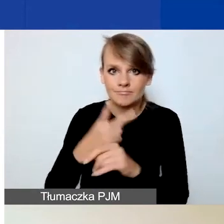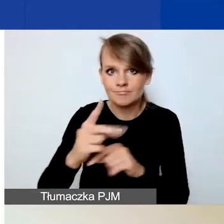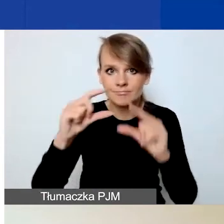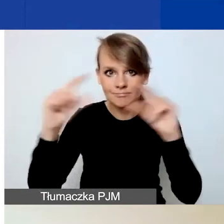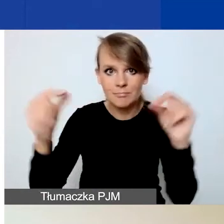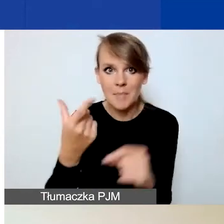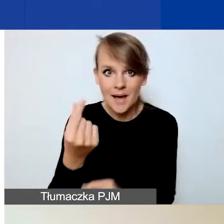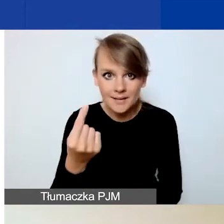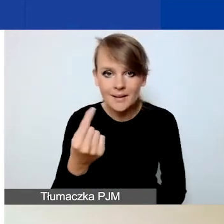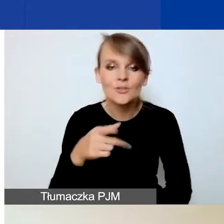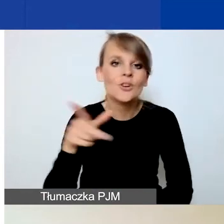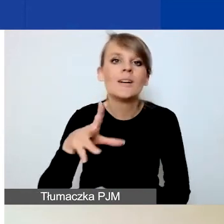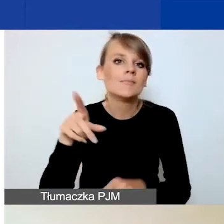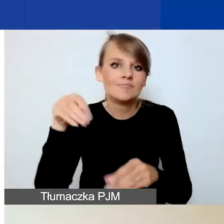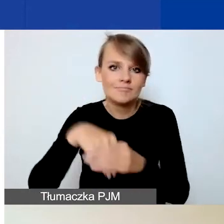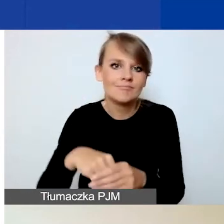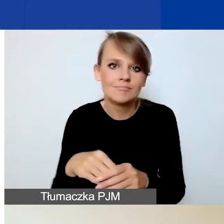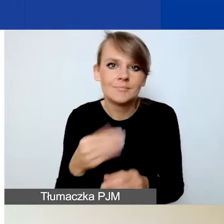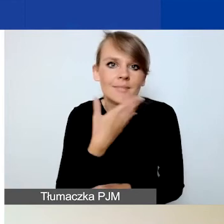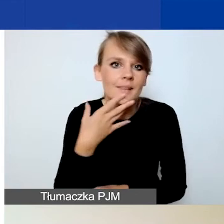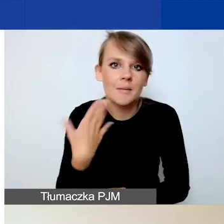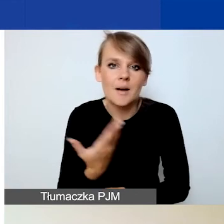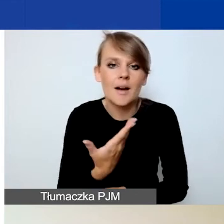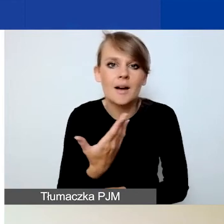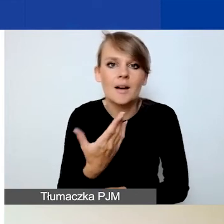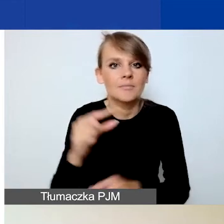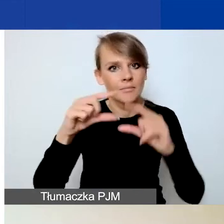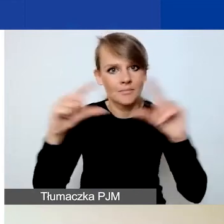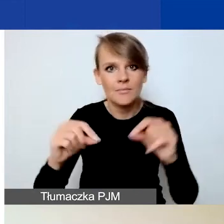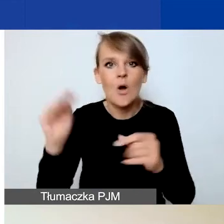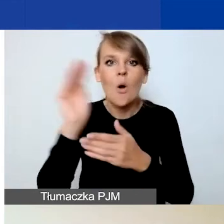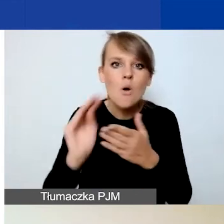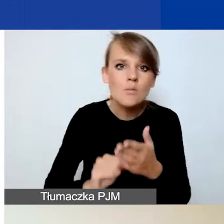nie macie również pól dotyczących opisów poszczególnych partnerów.